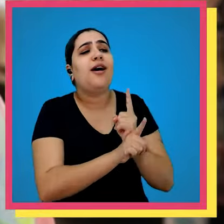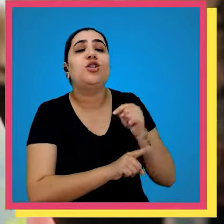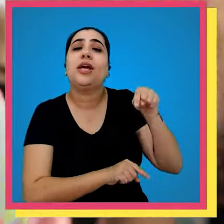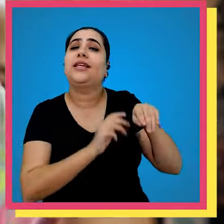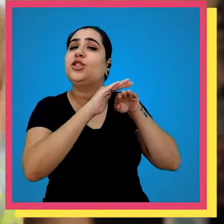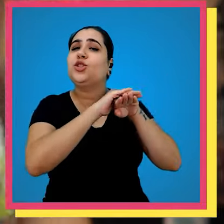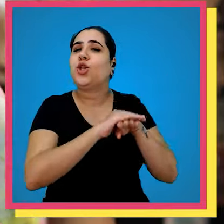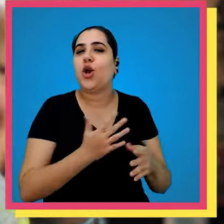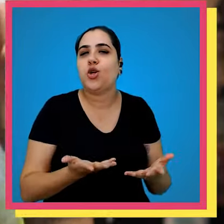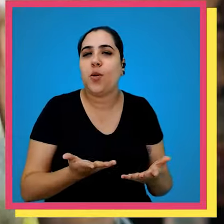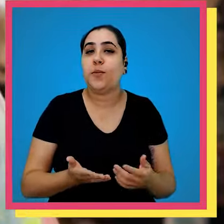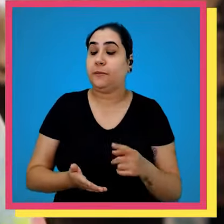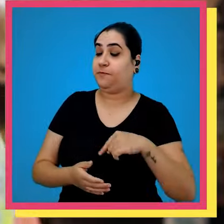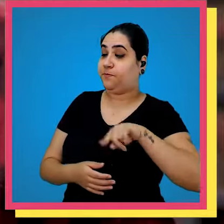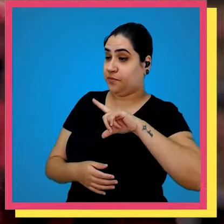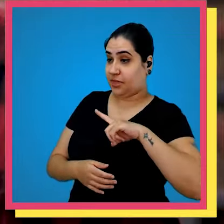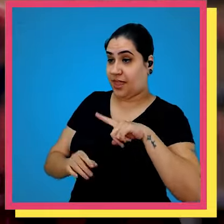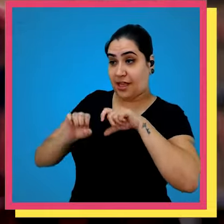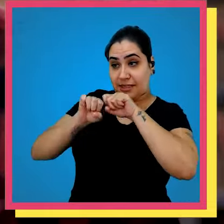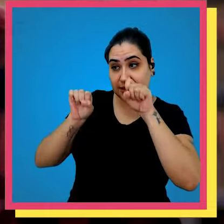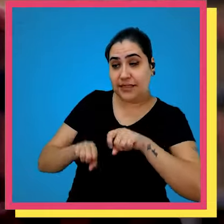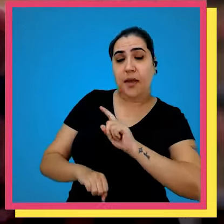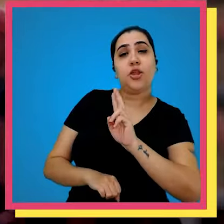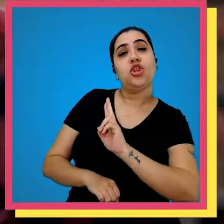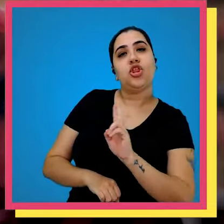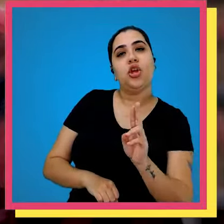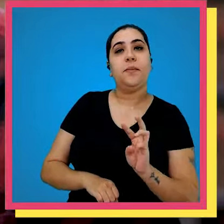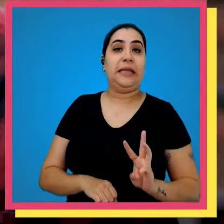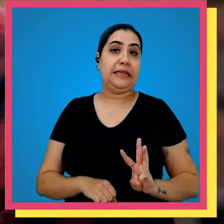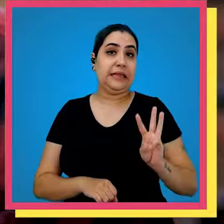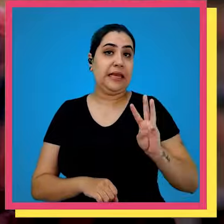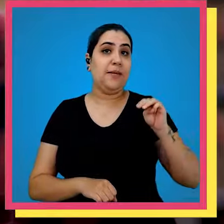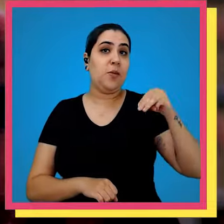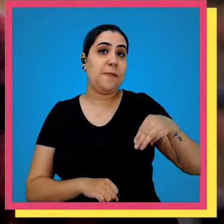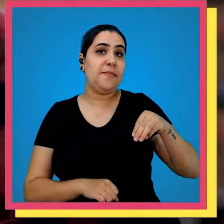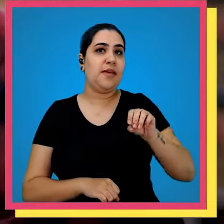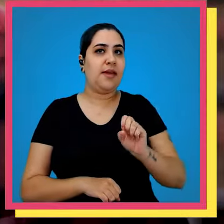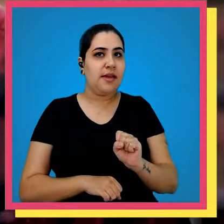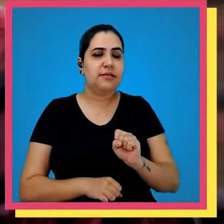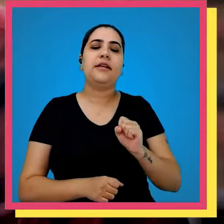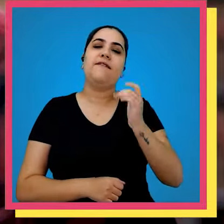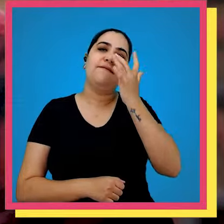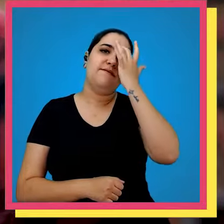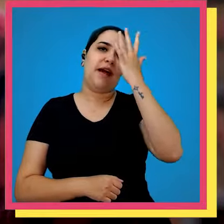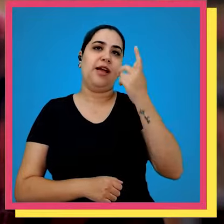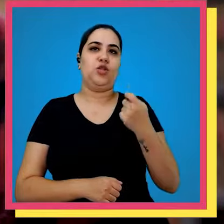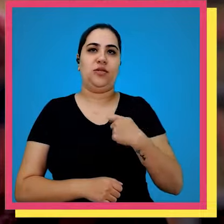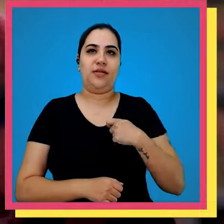encontrado aqui no nosso estoque Olha nós temos um sistema chamado WMS que facilita bastante a